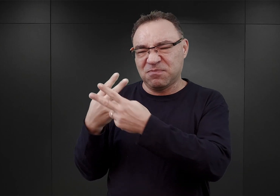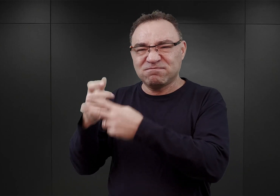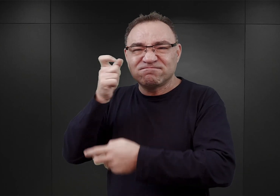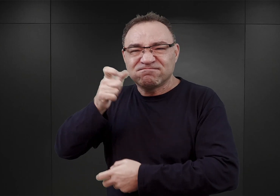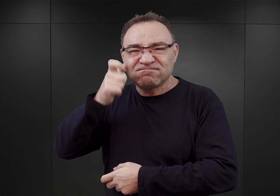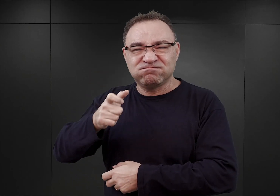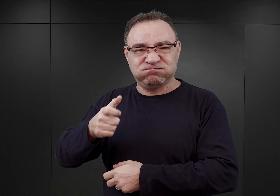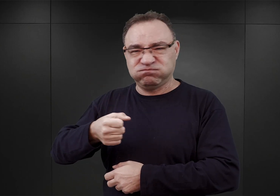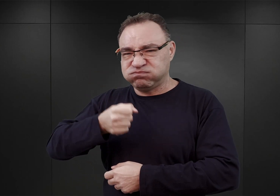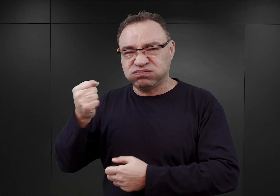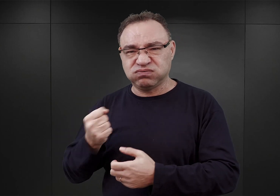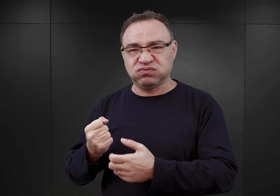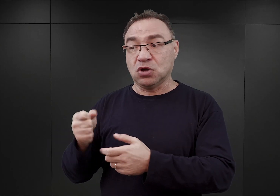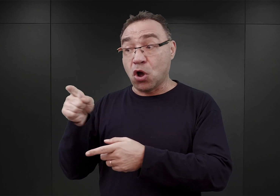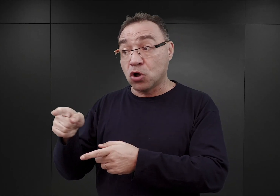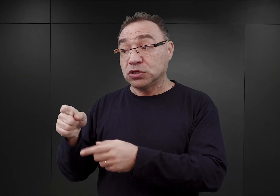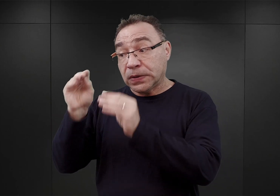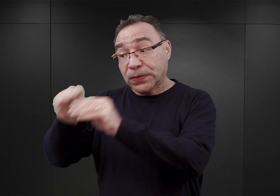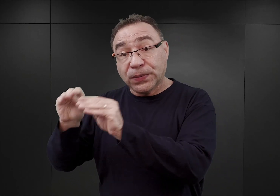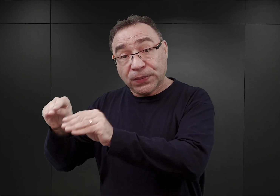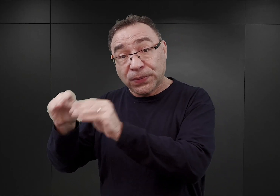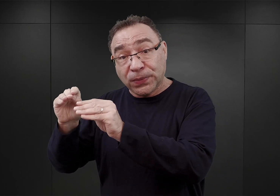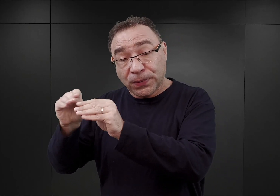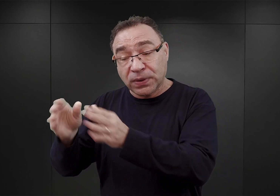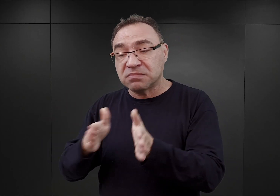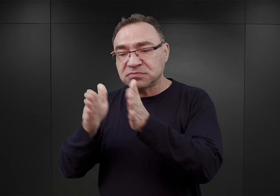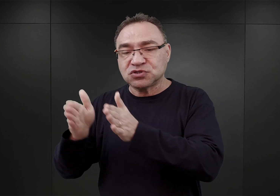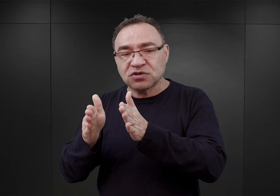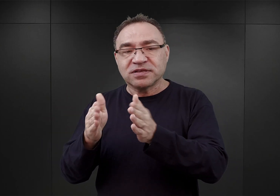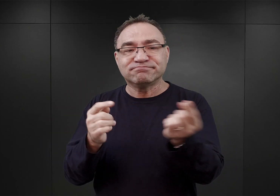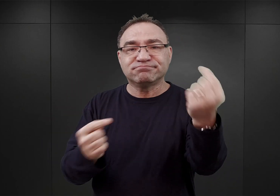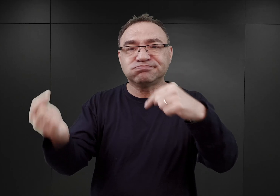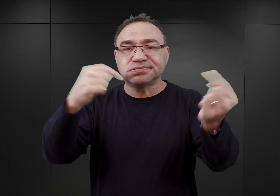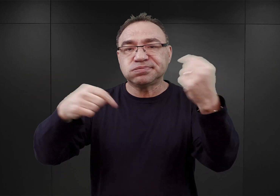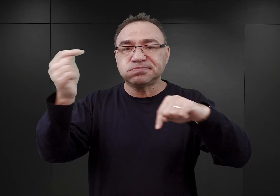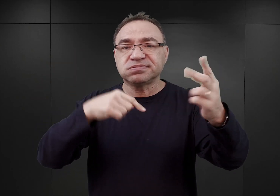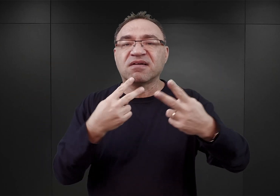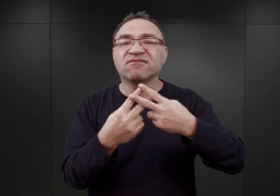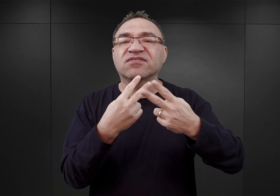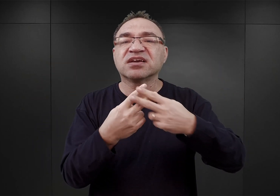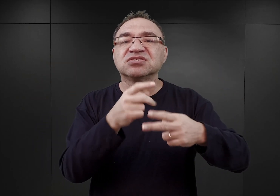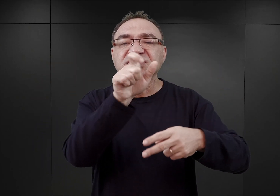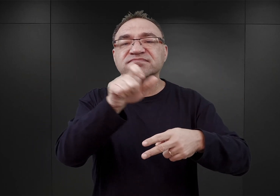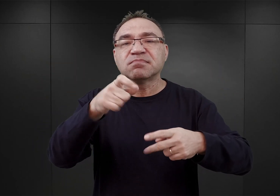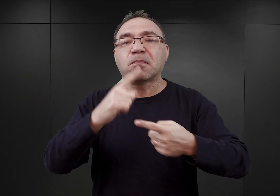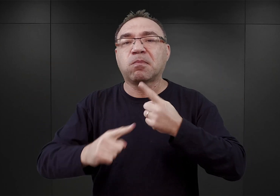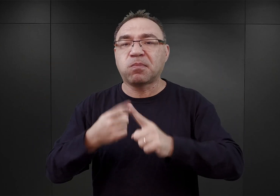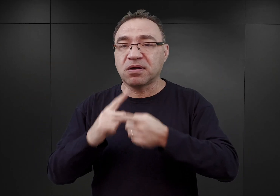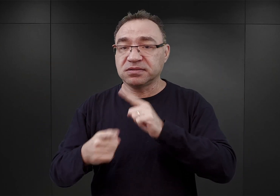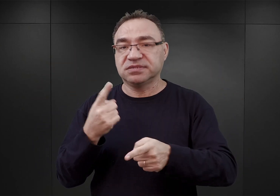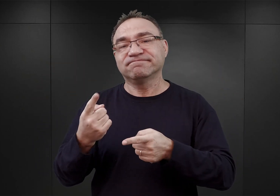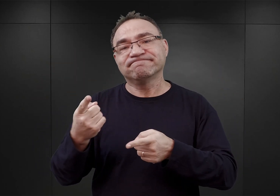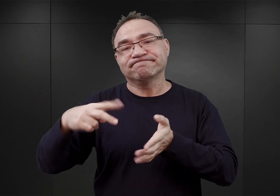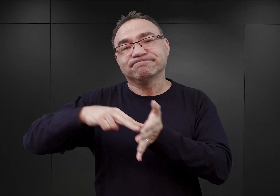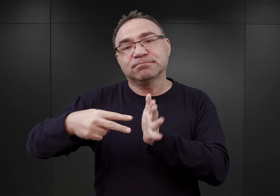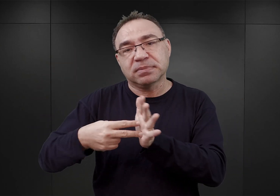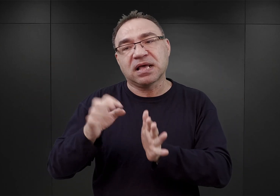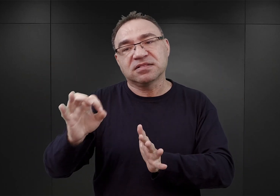którzy mieli przygotować się na przyjęcie właściwych więźniów politycznych. Tak to się działo później w obozie w Monowicach